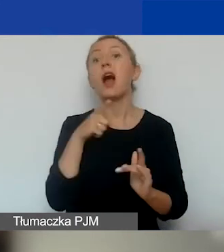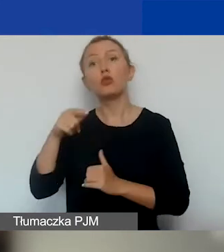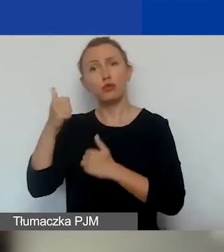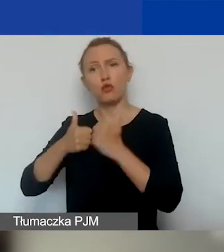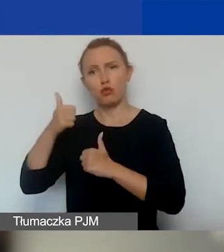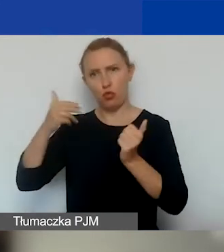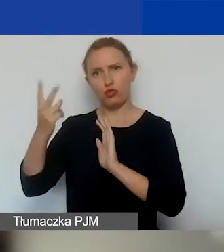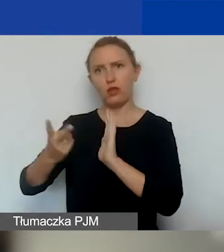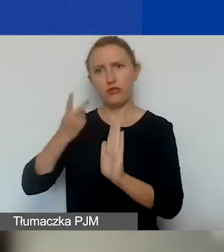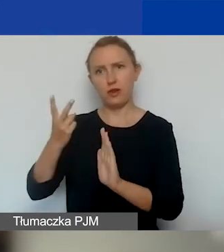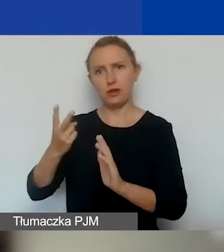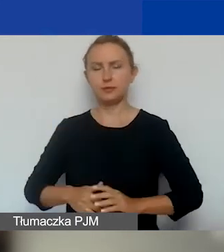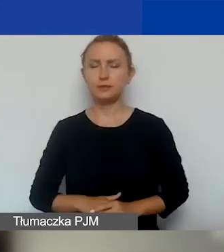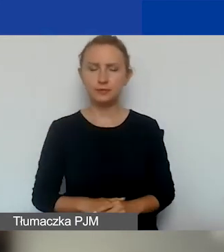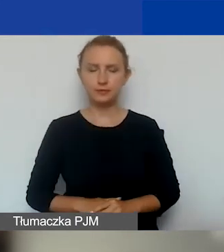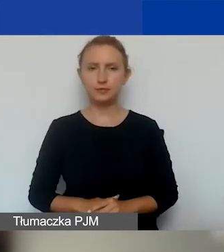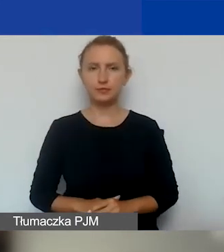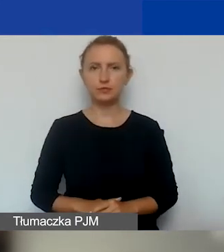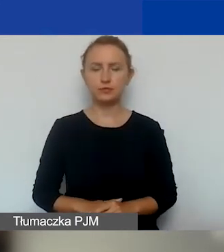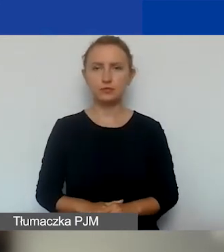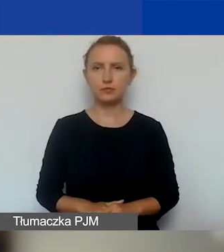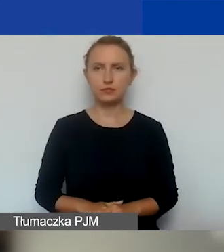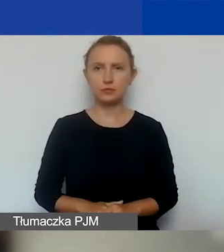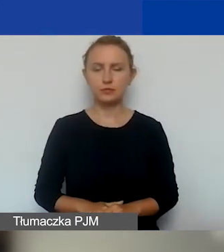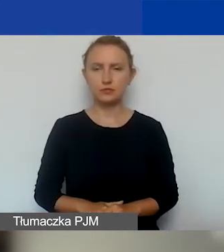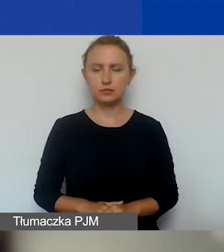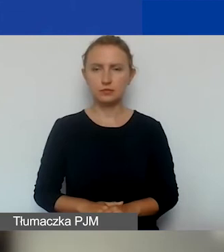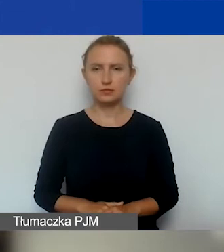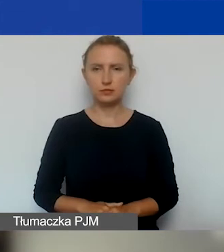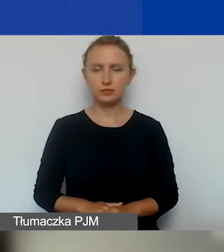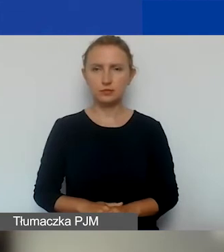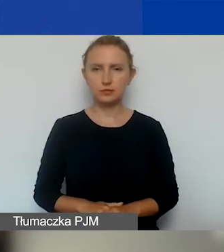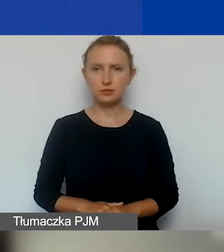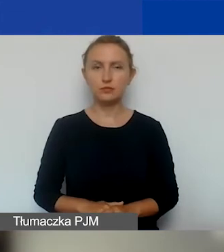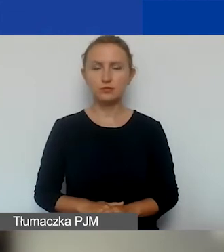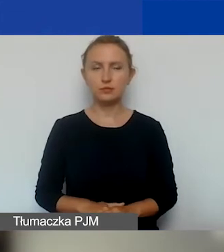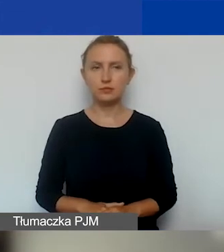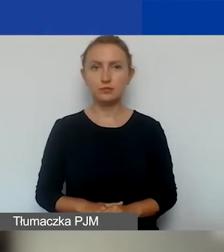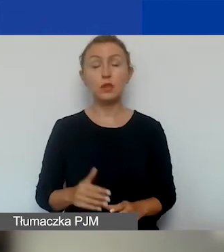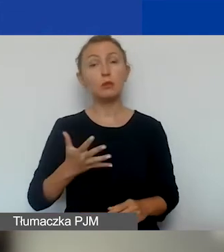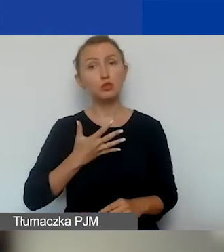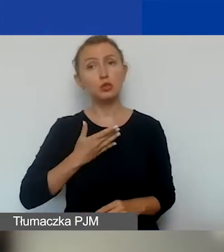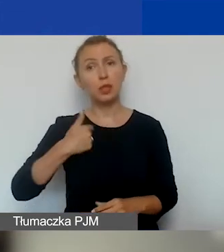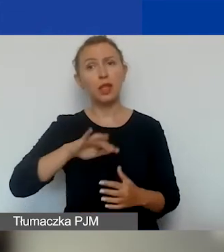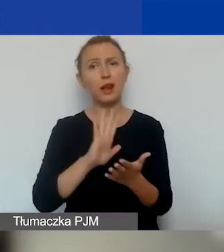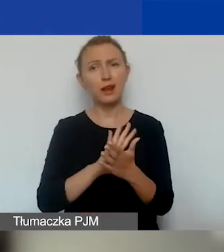i zrealizować jeden projekt. Tutaj zakładamy, że ze względu na charakter interwencyjny projektów